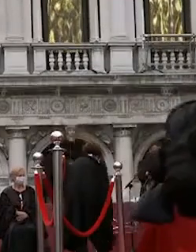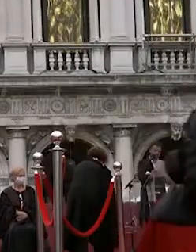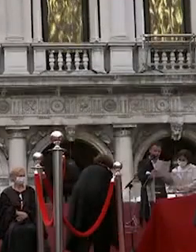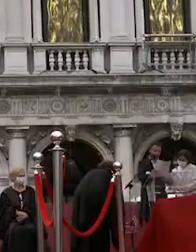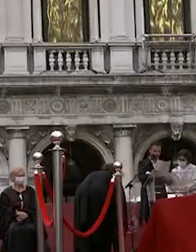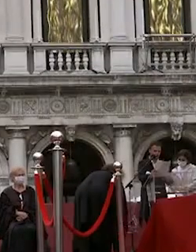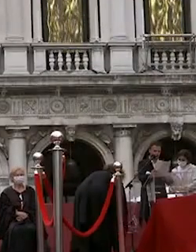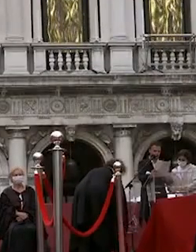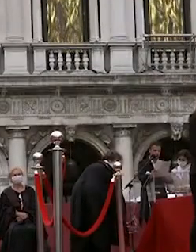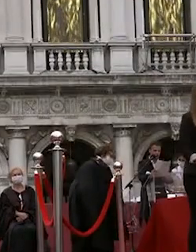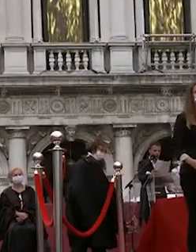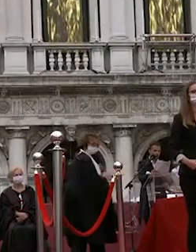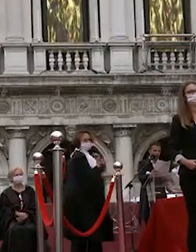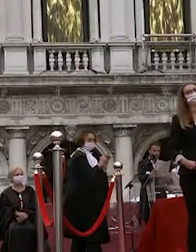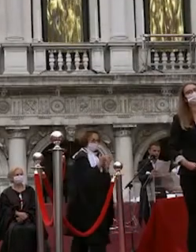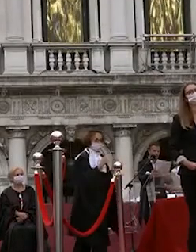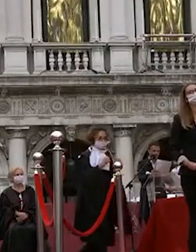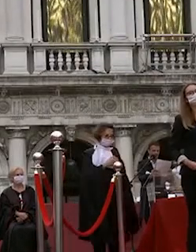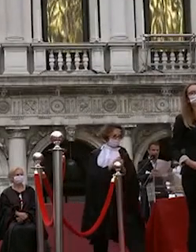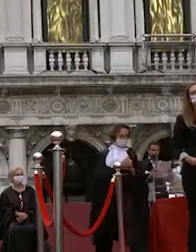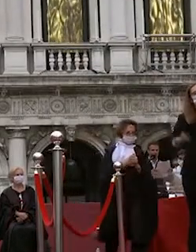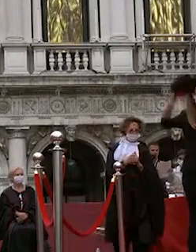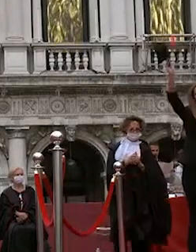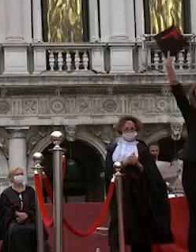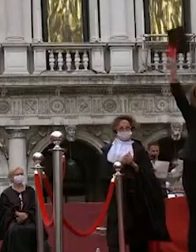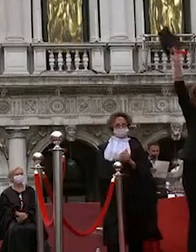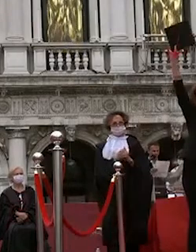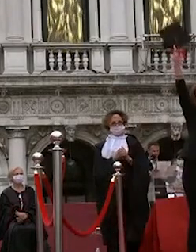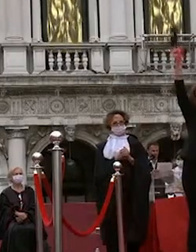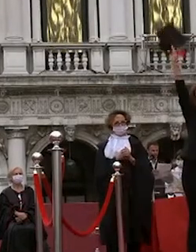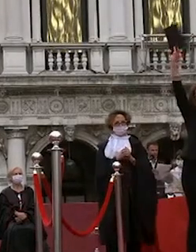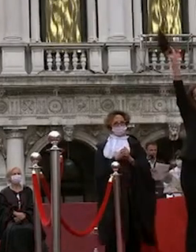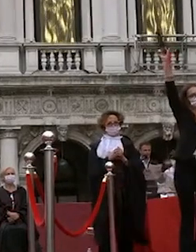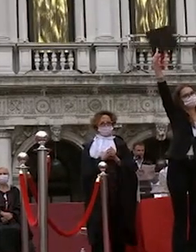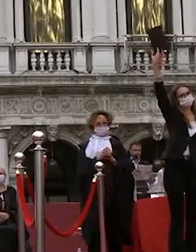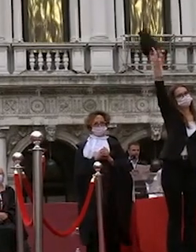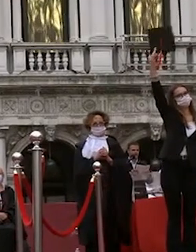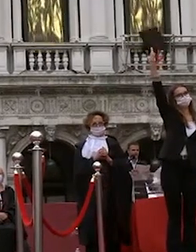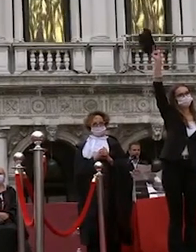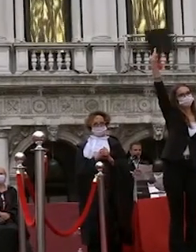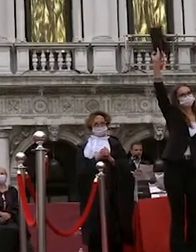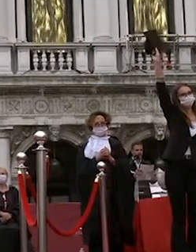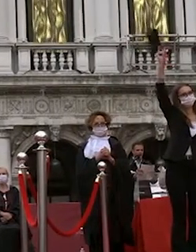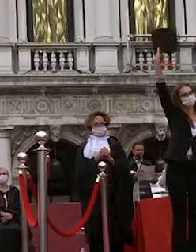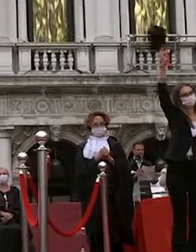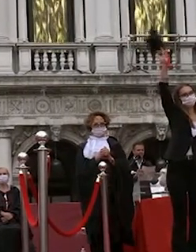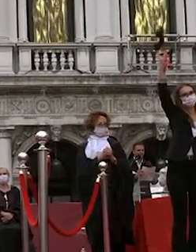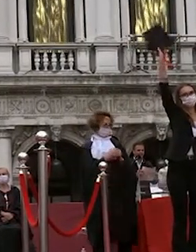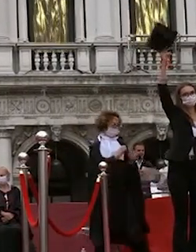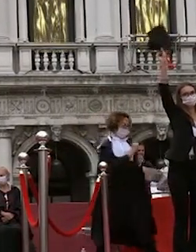solo agitato come vedete ora in dimostrazione sul palco al termine della